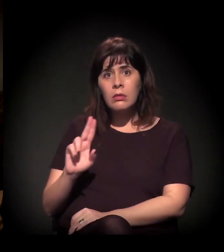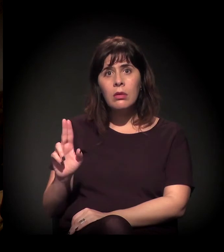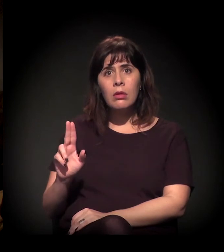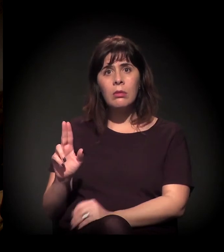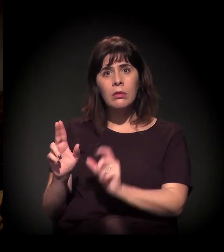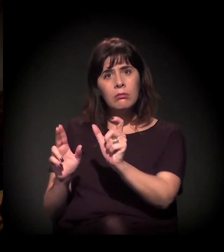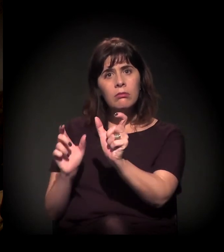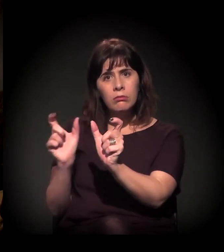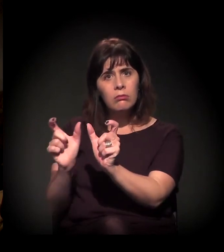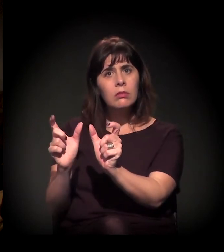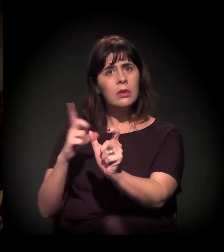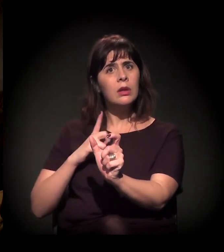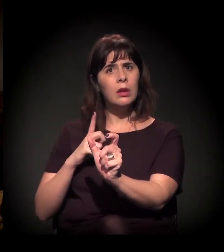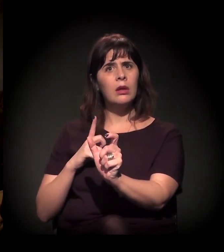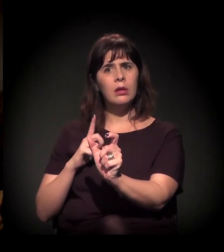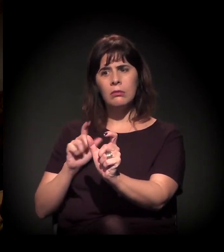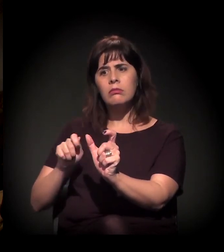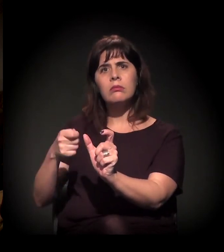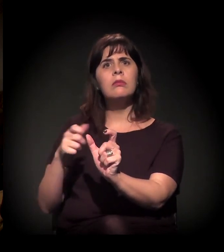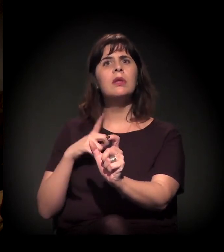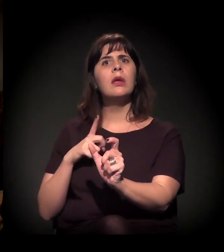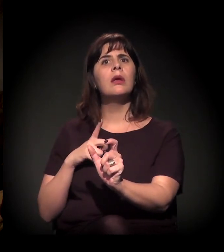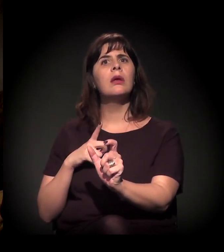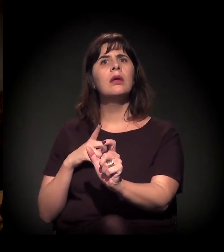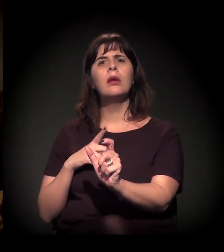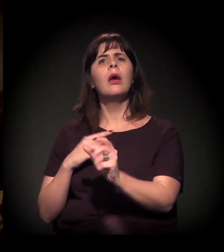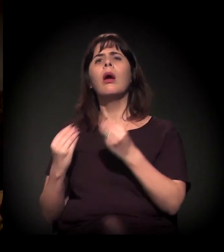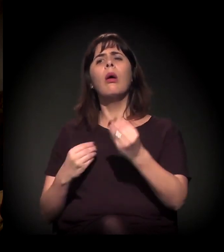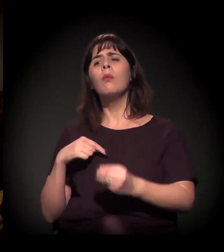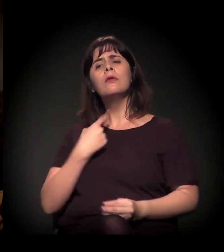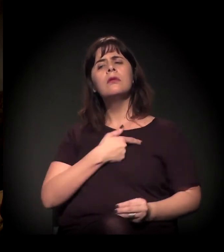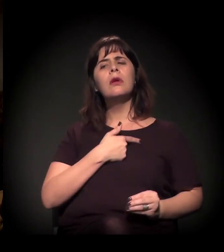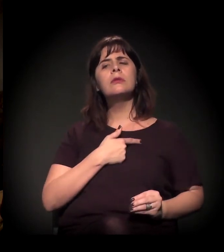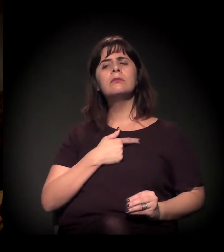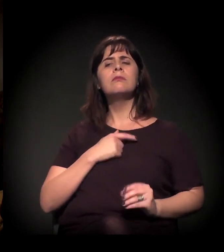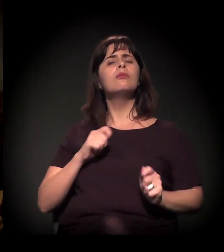e a gente pode fazer alguma coisa, imagino eu, mas se você puder nos dizer.